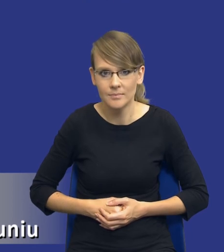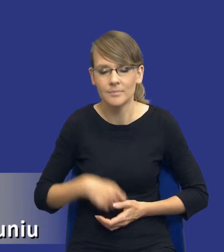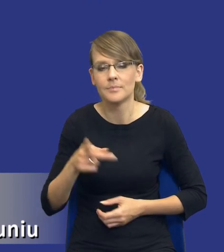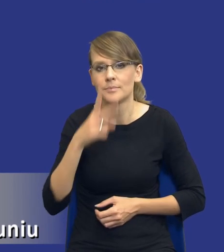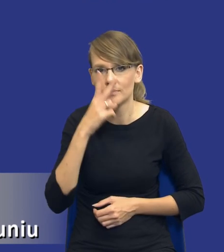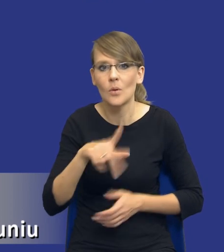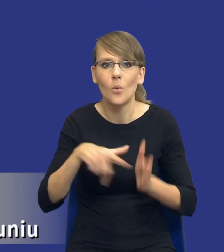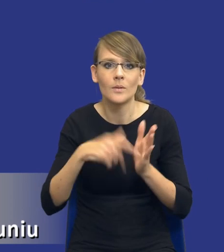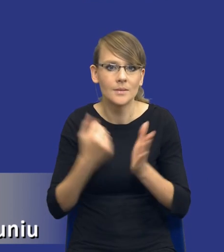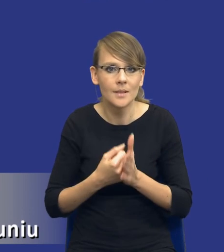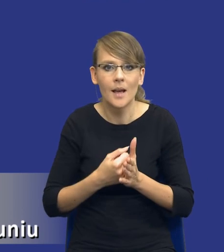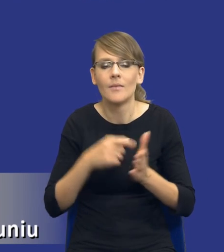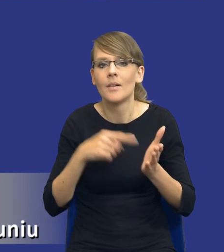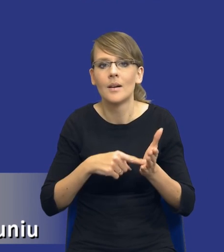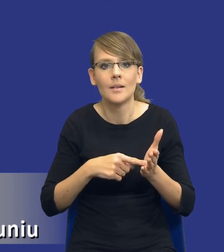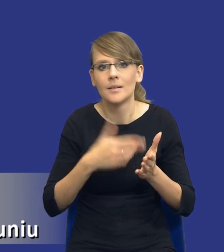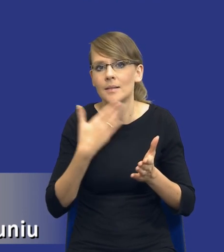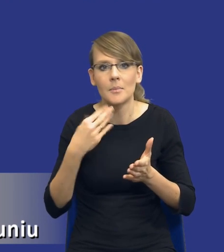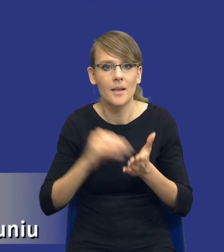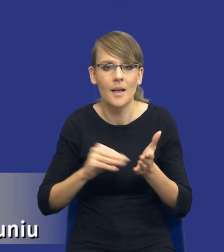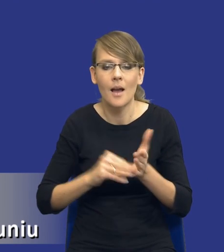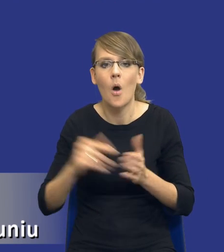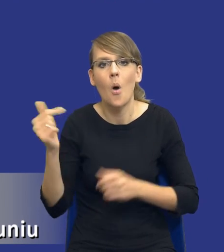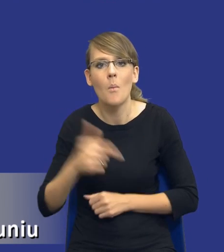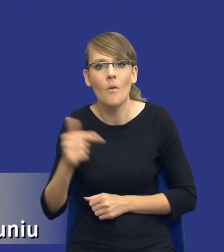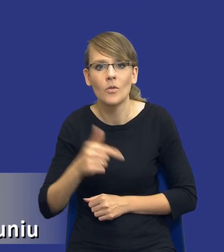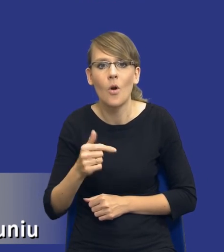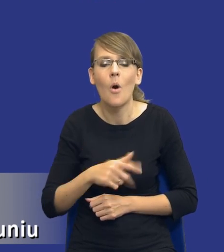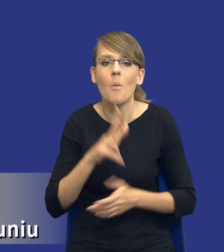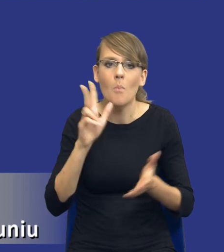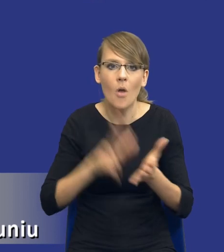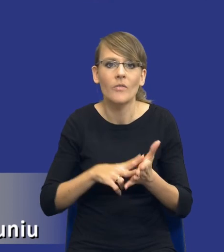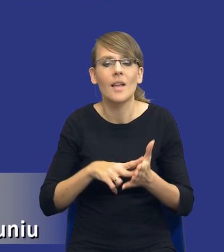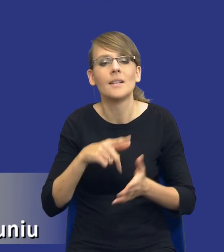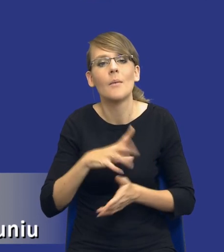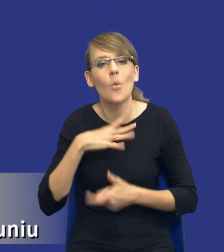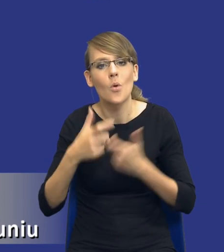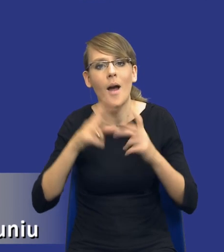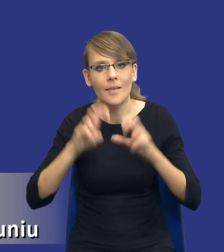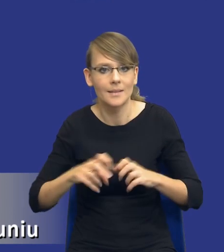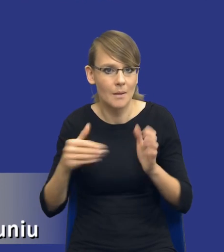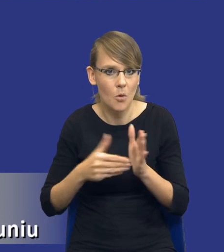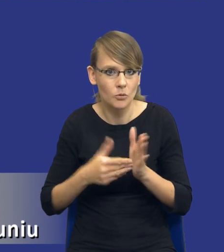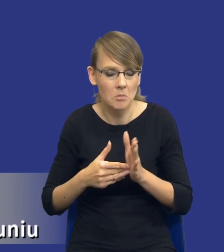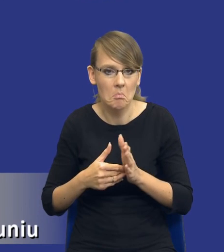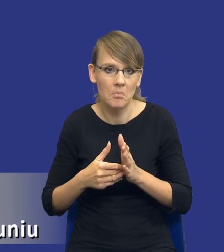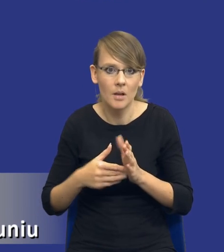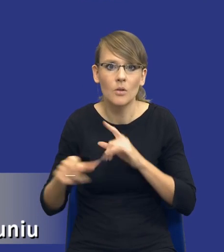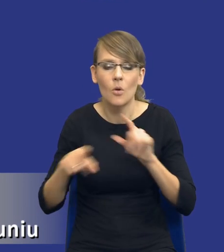ustawa nie przewiduje obowiązku potwierdzenia dokonania analizy potrzeb, czyli mamy